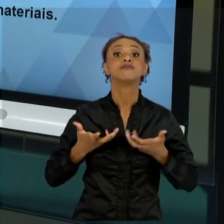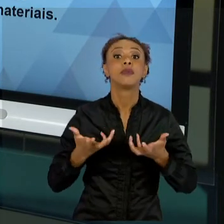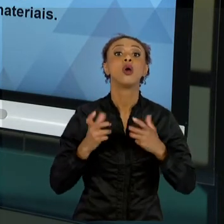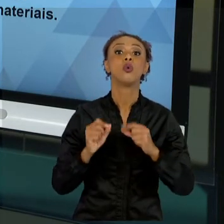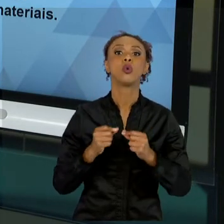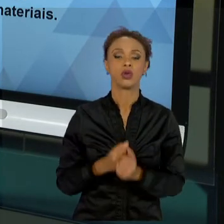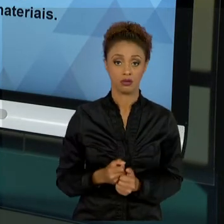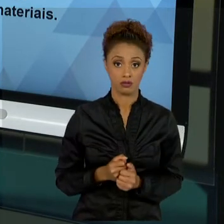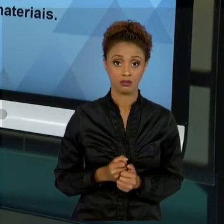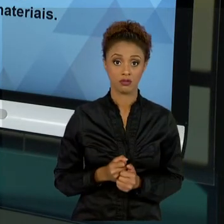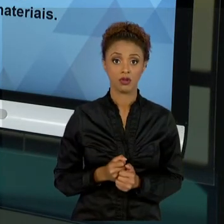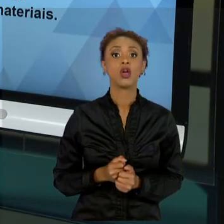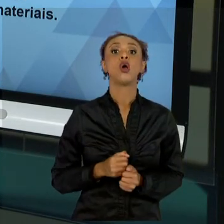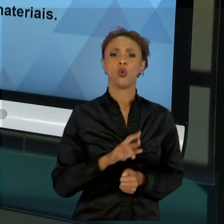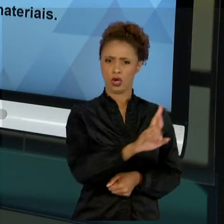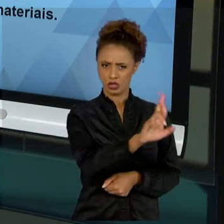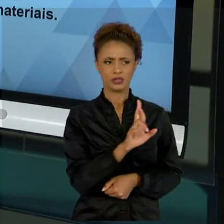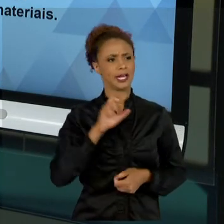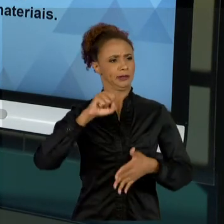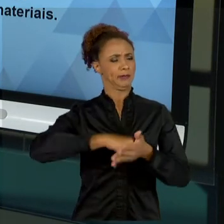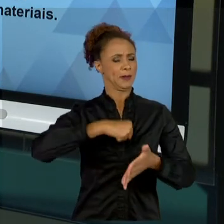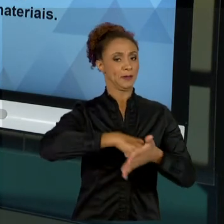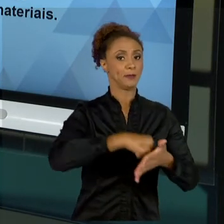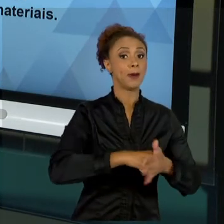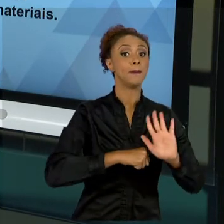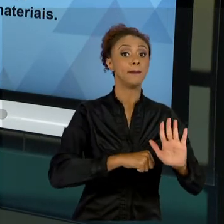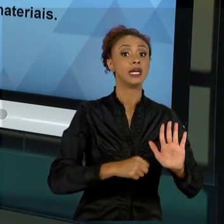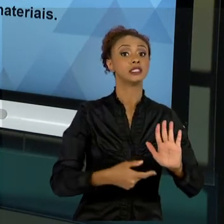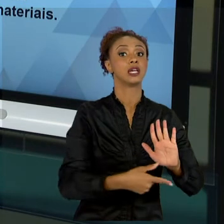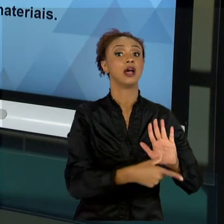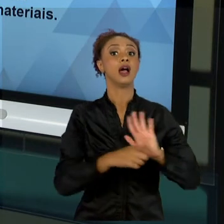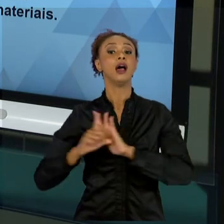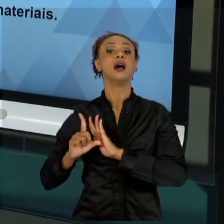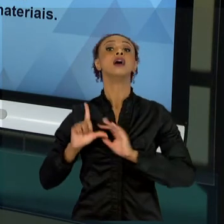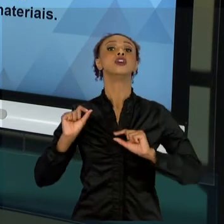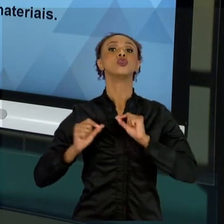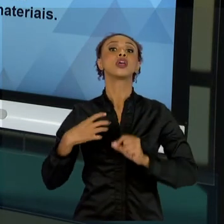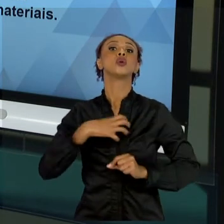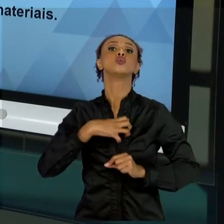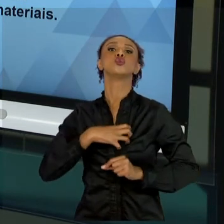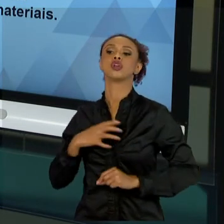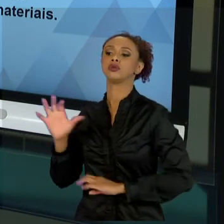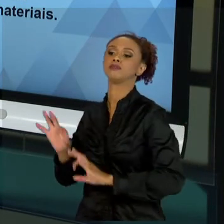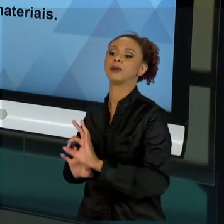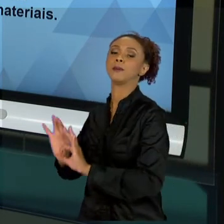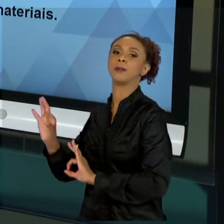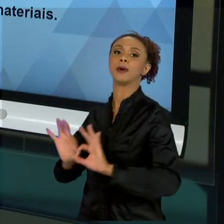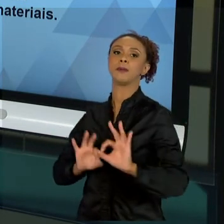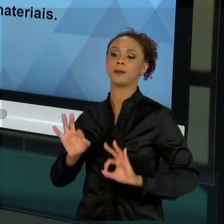TANTO PRECISAMOS ENTENDER A ESTRUTURA ORGANIZACIONAL. E A ESTRUTURA ORGANIZACIONAL